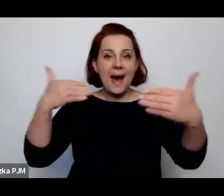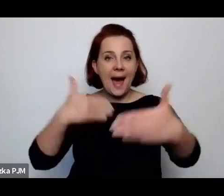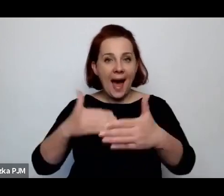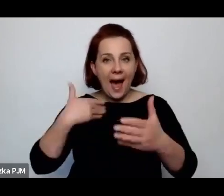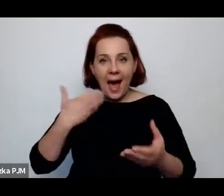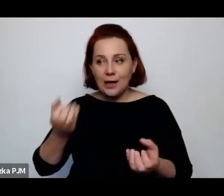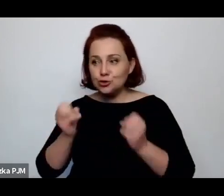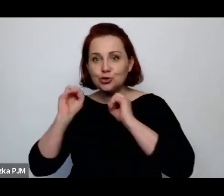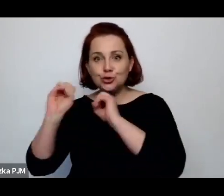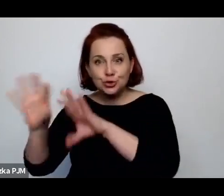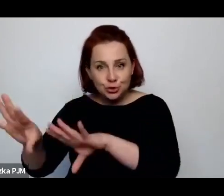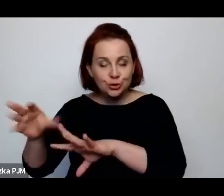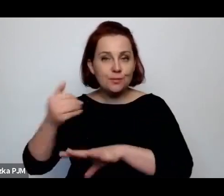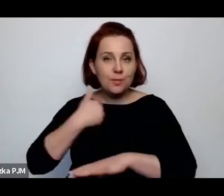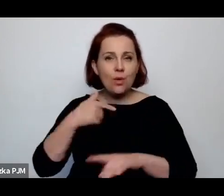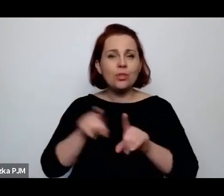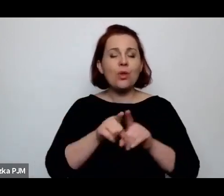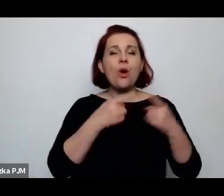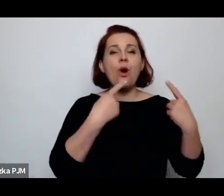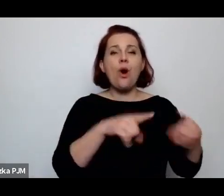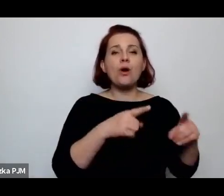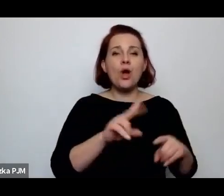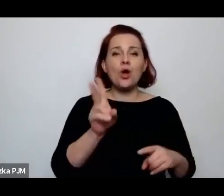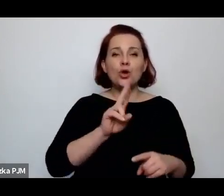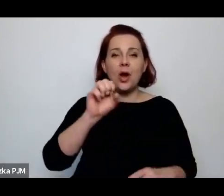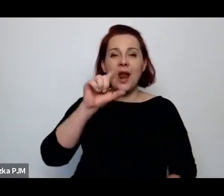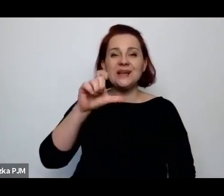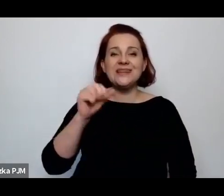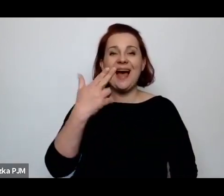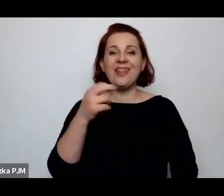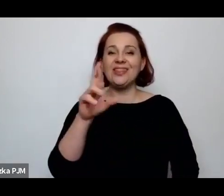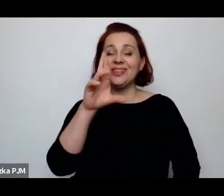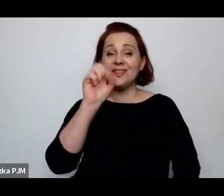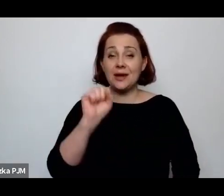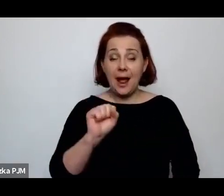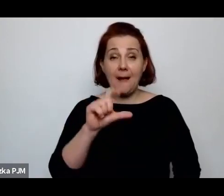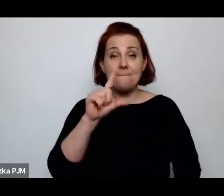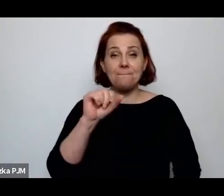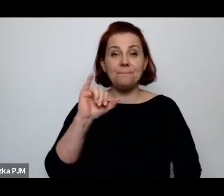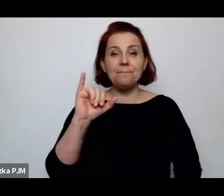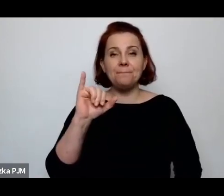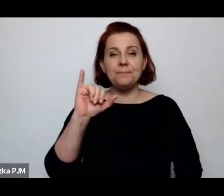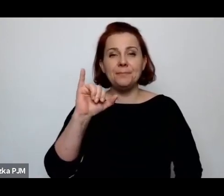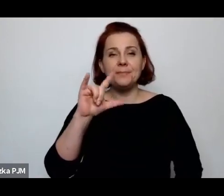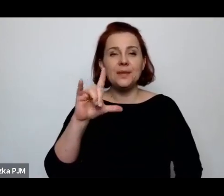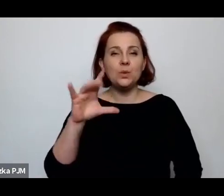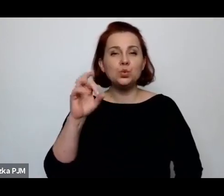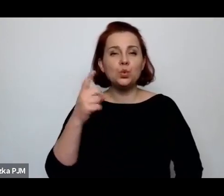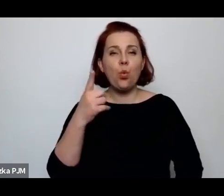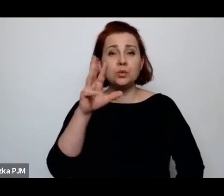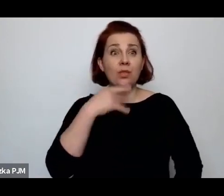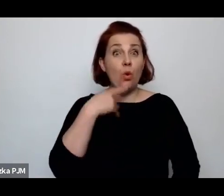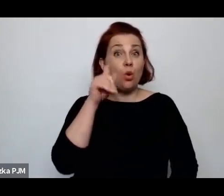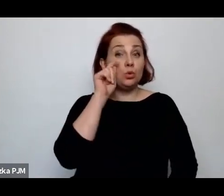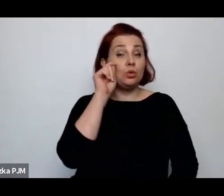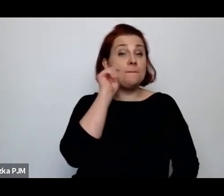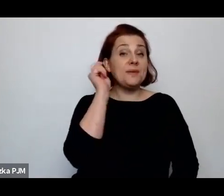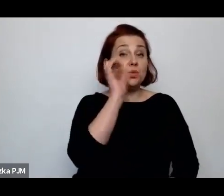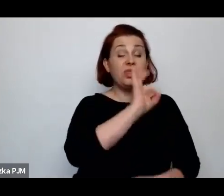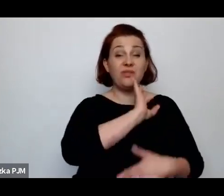przez Aleksandrę Piłsudską, żonę Piłsudskiego, to było takie miejsce trochę pokazowe.